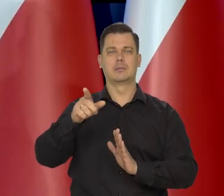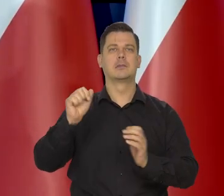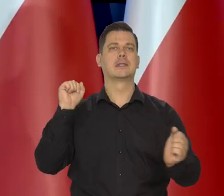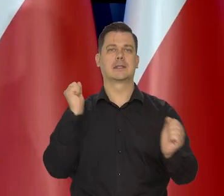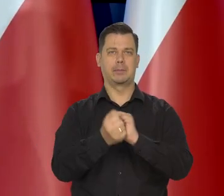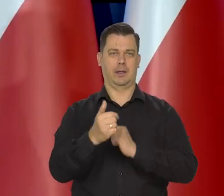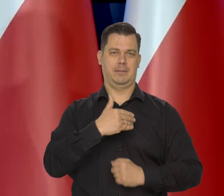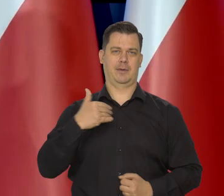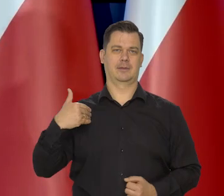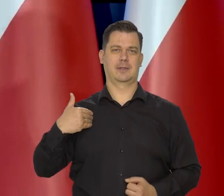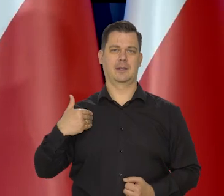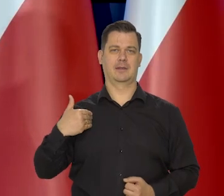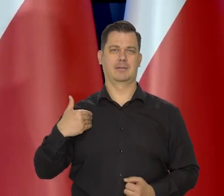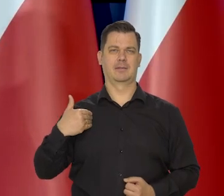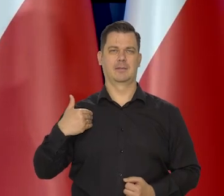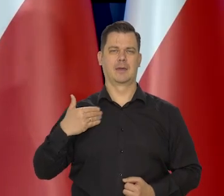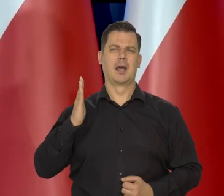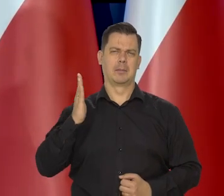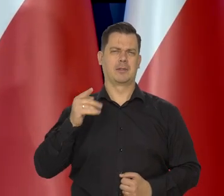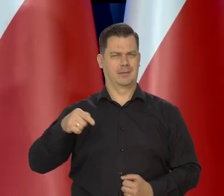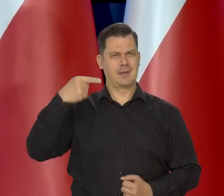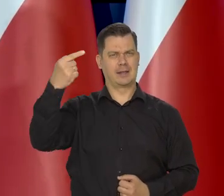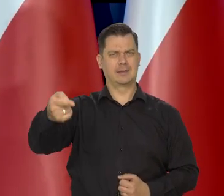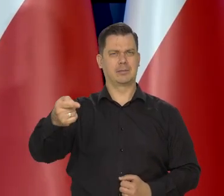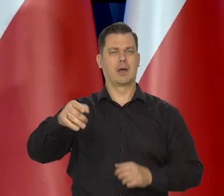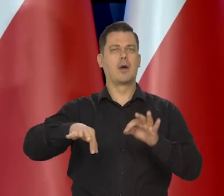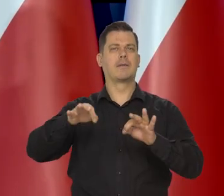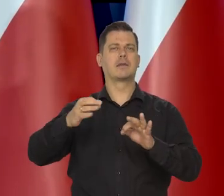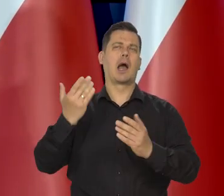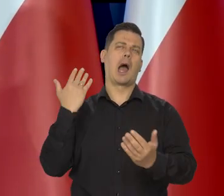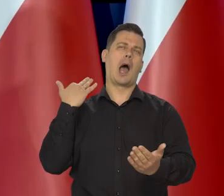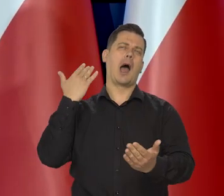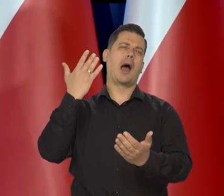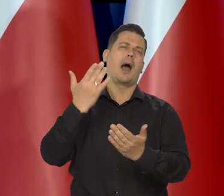Zresztą może na którąś konferencję przygotuje, jak to w ciągu ostatnich 10 lat się zmieniło.